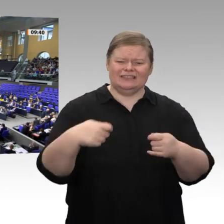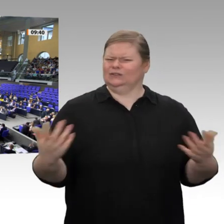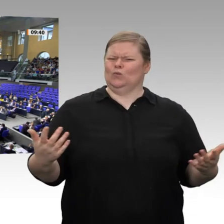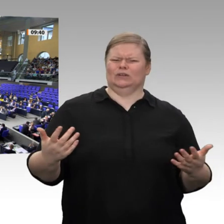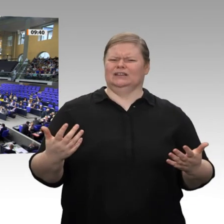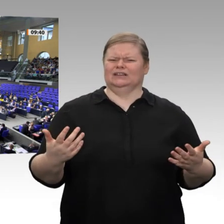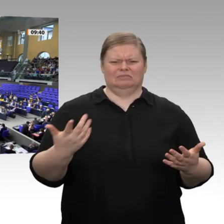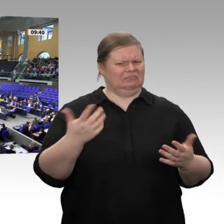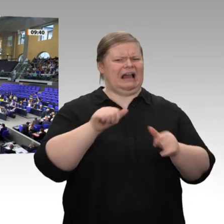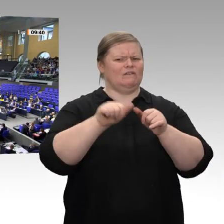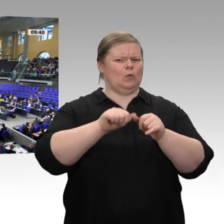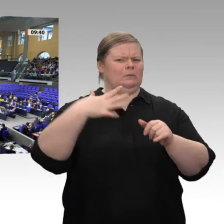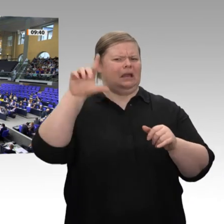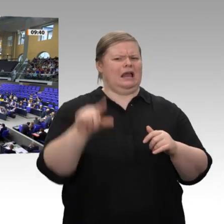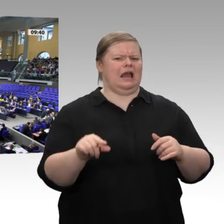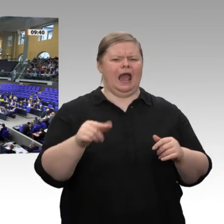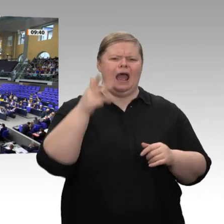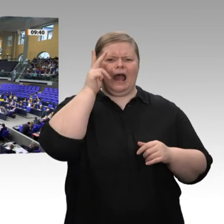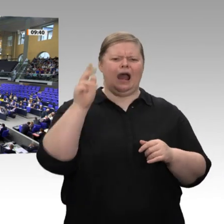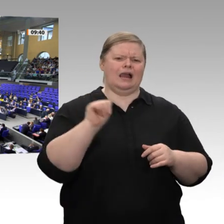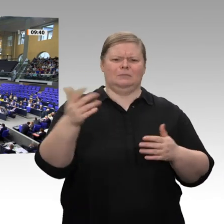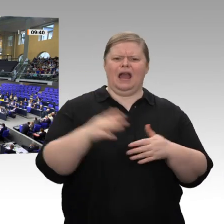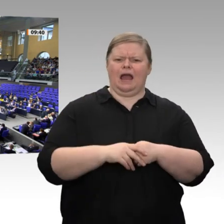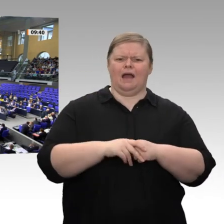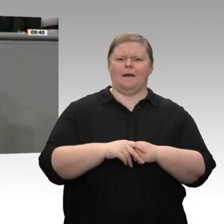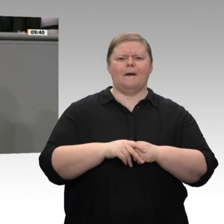tatsächlich, die mittleren und unteren Einkommen zu entlasten - übrigens